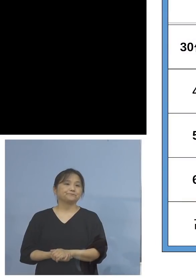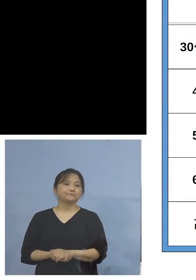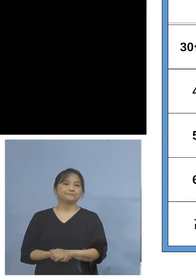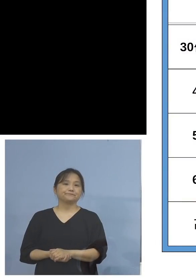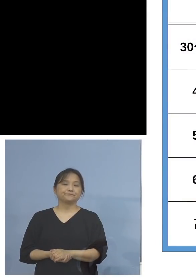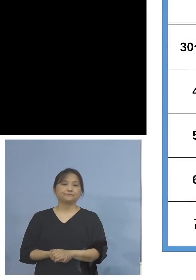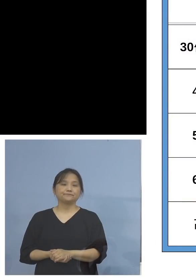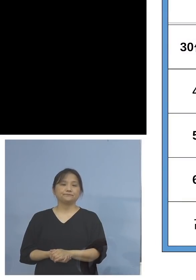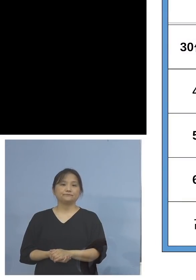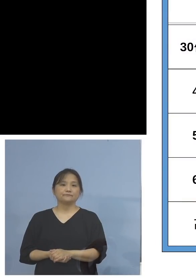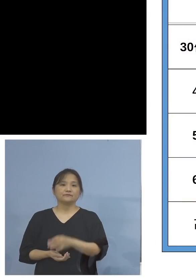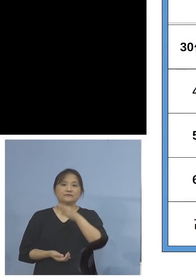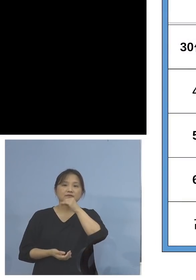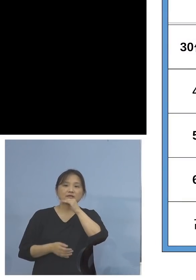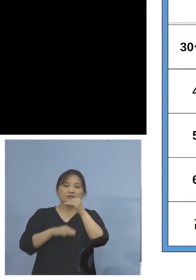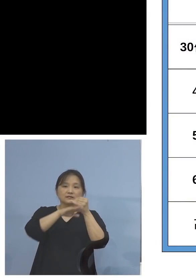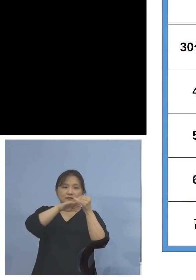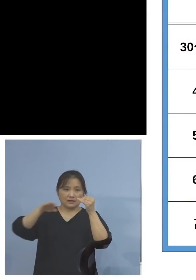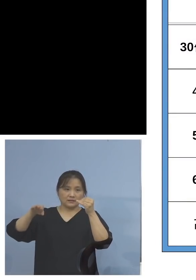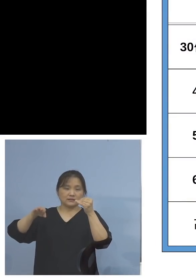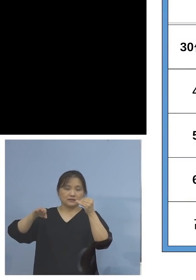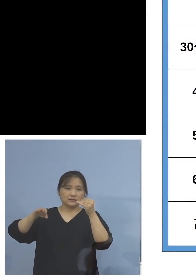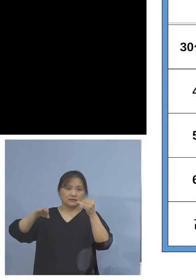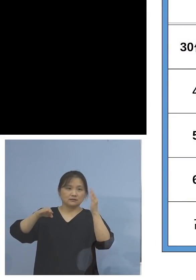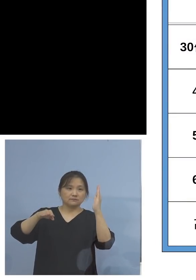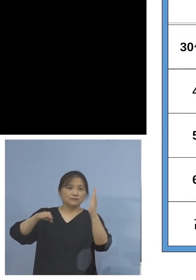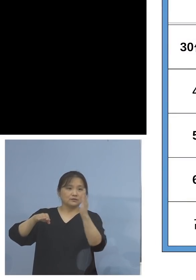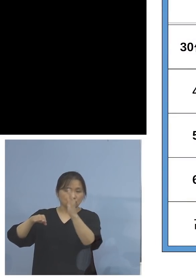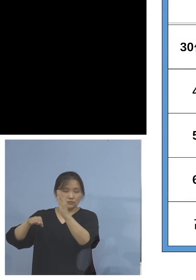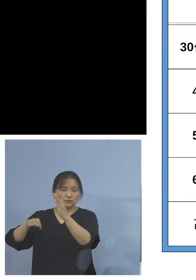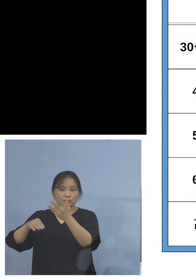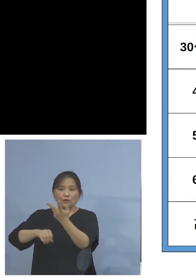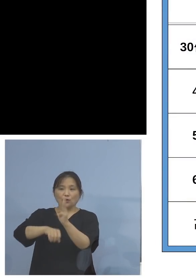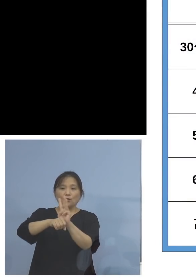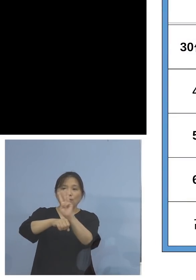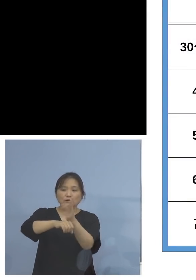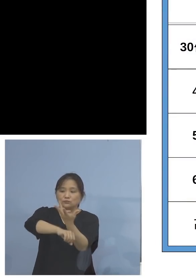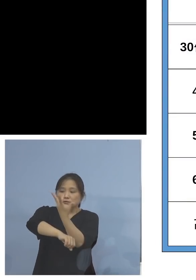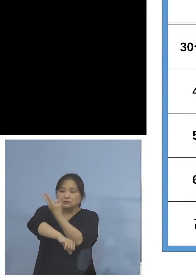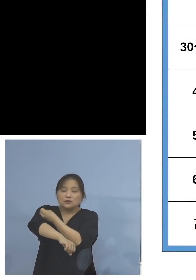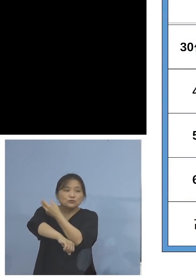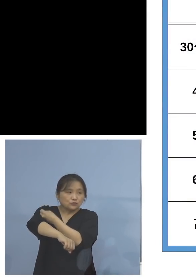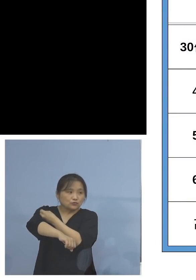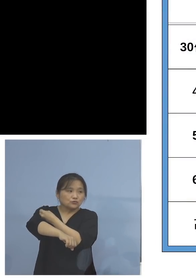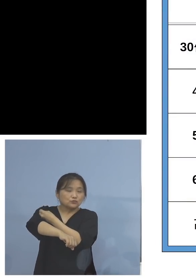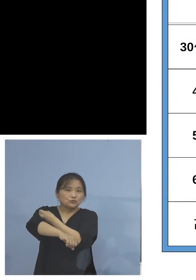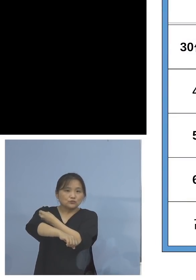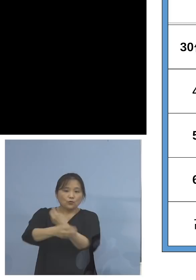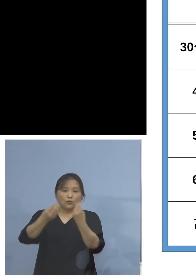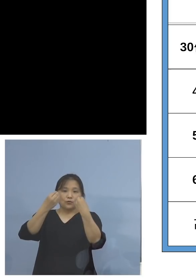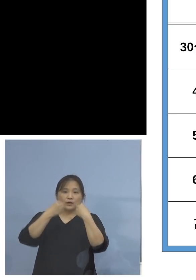これは年代別のワクチン接種率と 感染率を1枚の表にまとめたもので